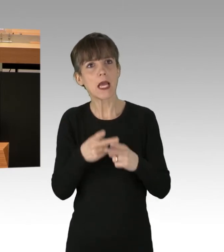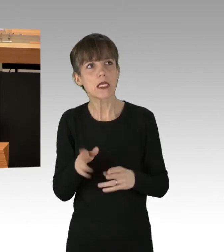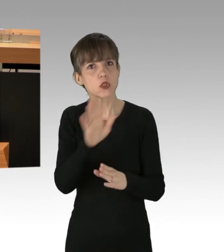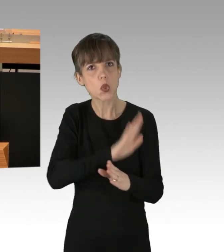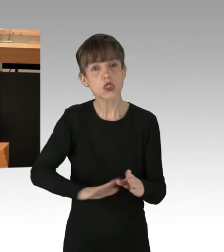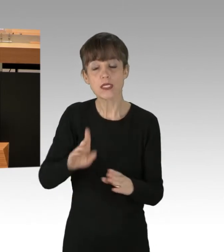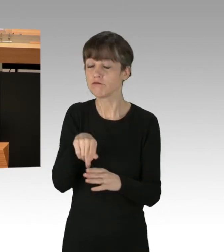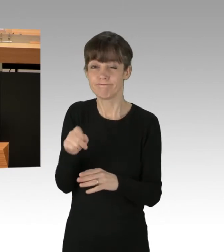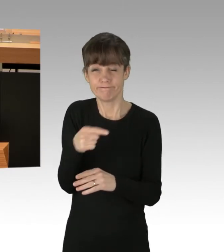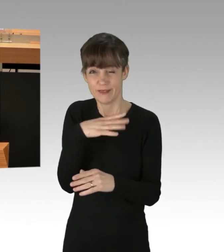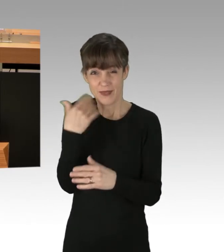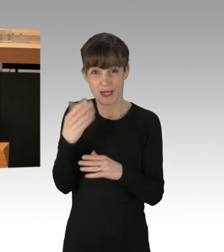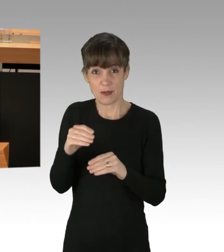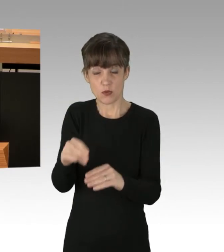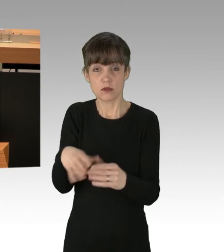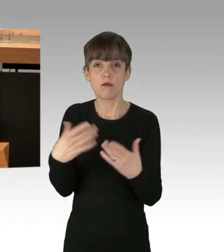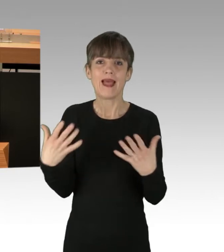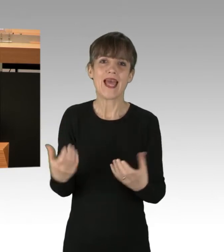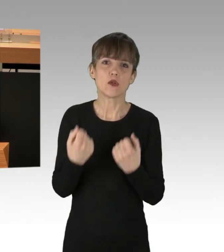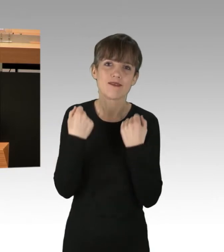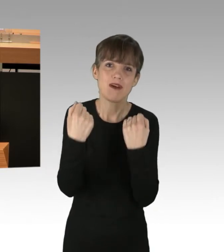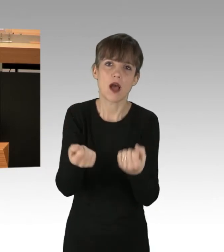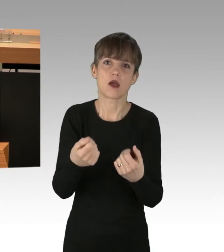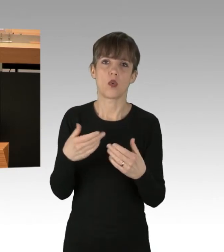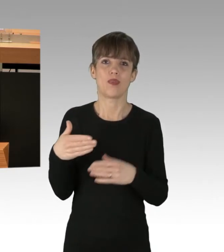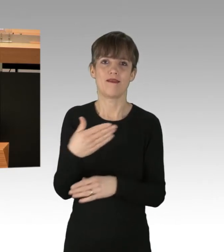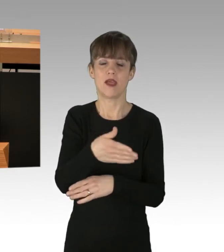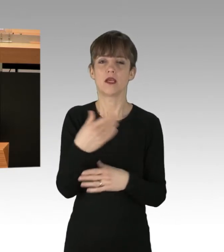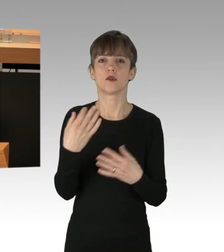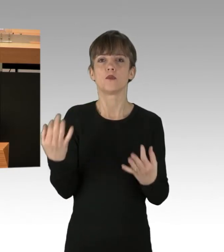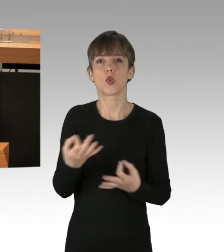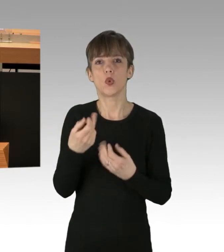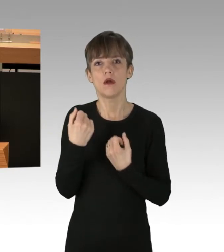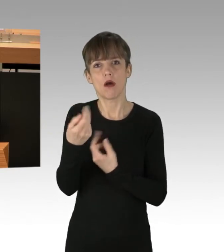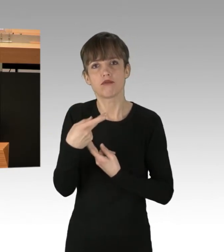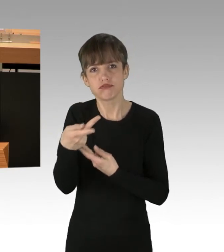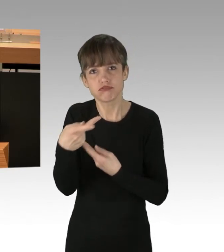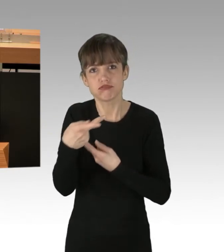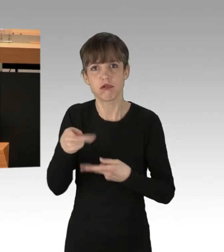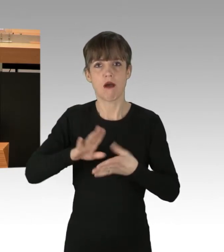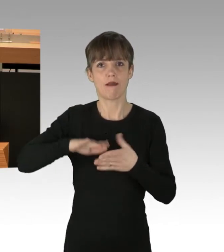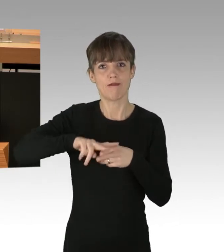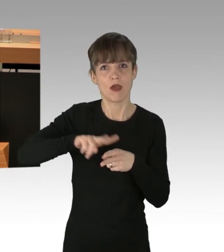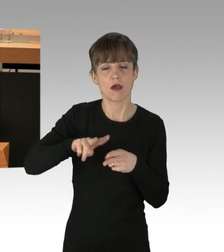hier wird die Stadt mit Gütern und Waren versorgt, es fahren Sozialdienste und Handwerker zu ihren Einsätzen,